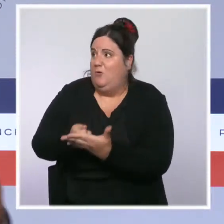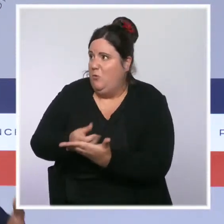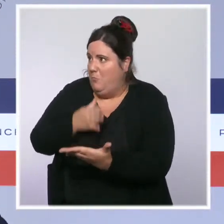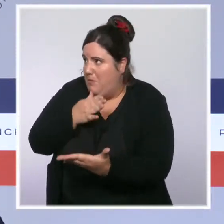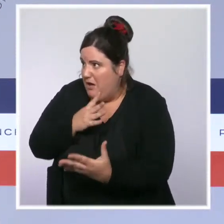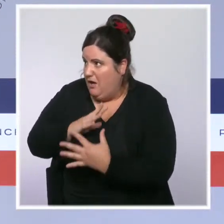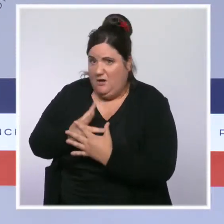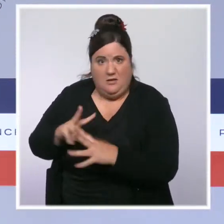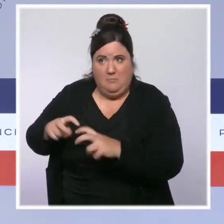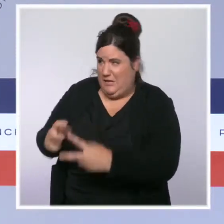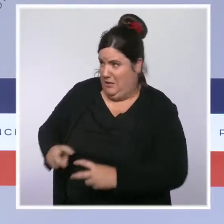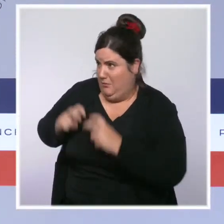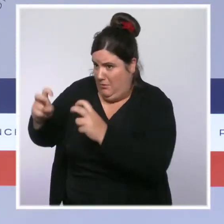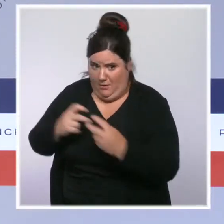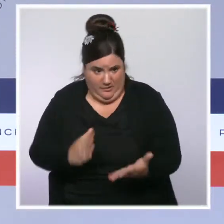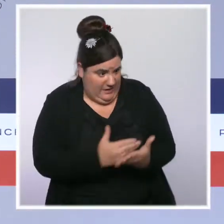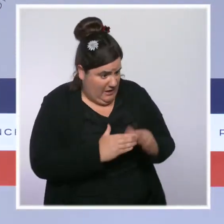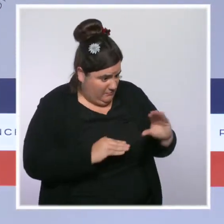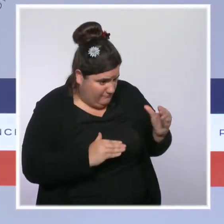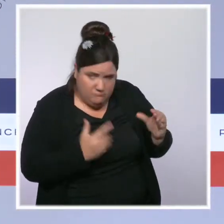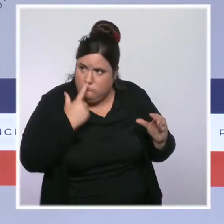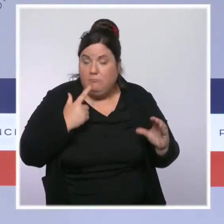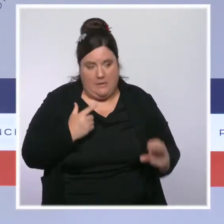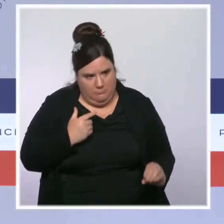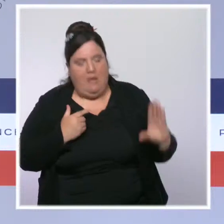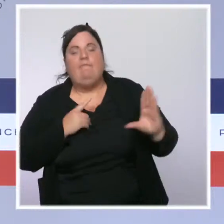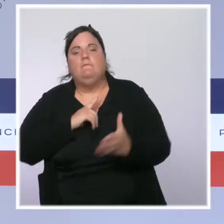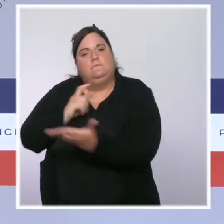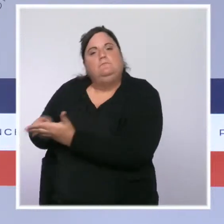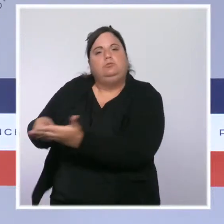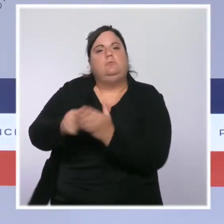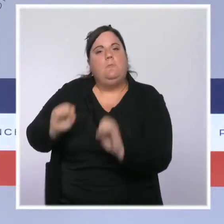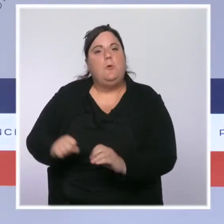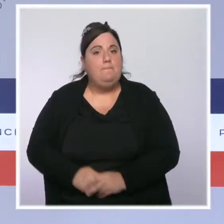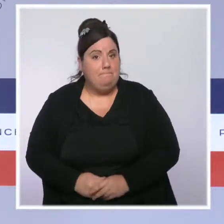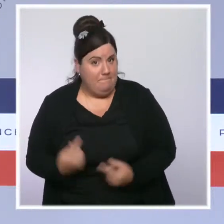La ministre du Travail, Elisabeth Borne, va réunir en fin de journée le groupe d'experts sur le SMIC.